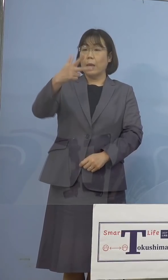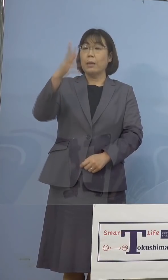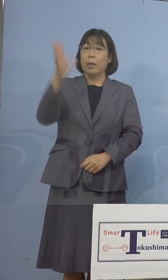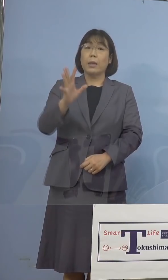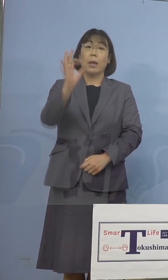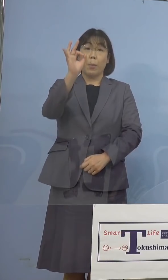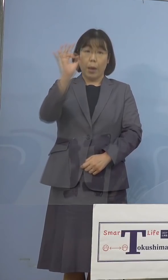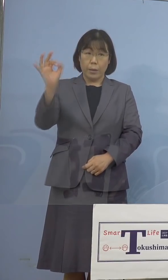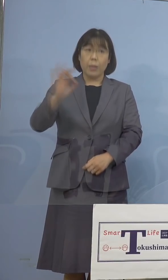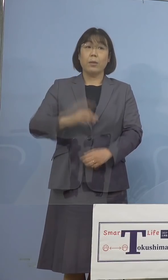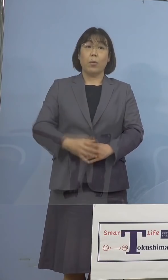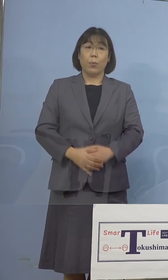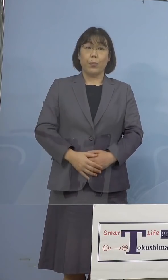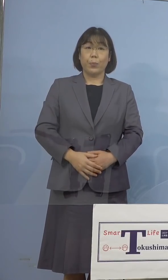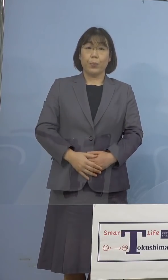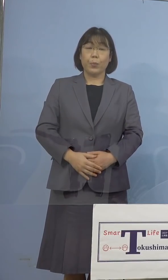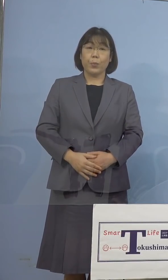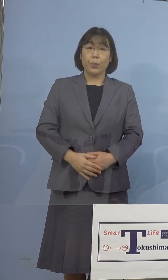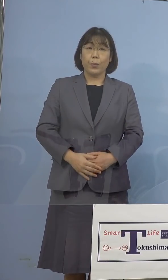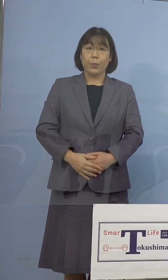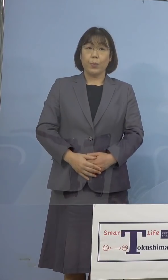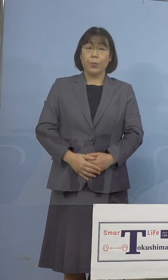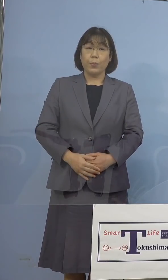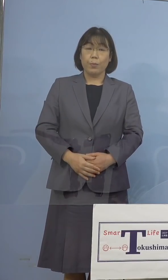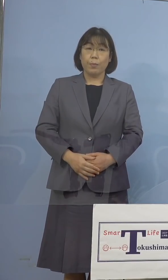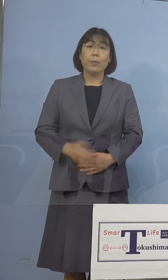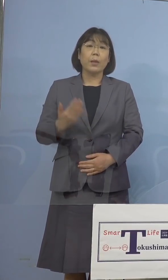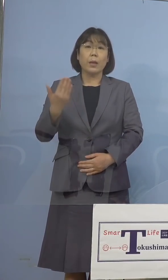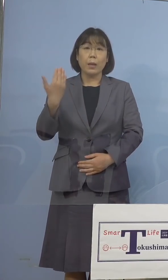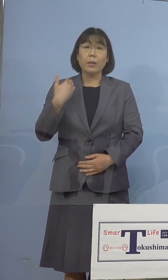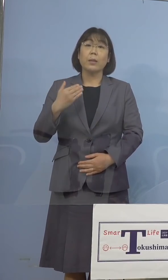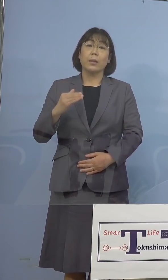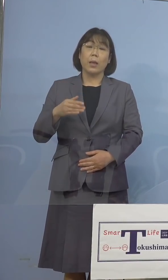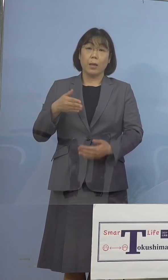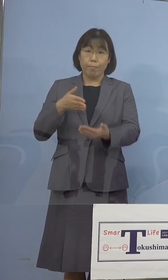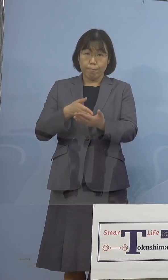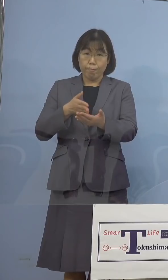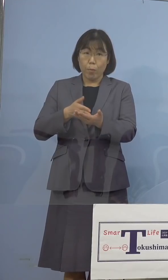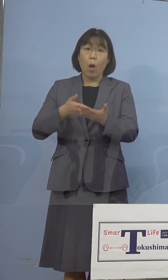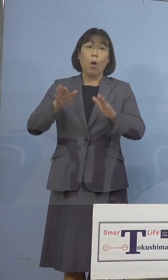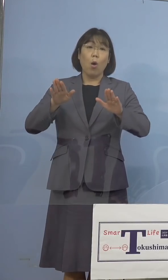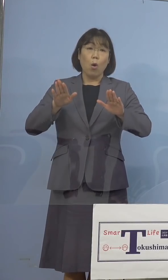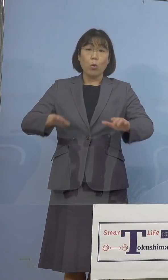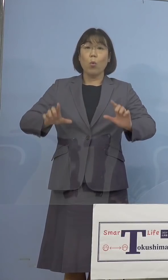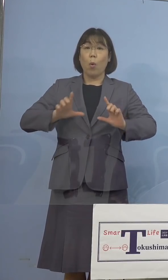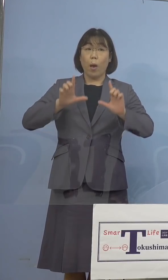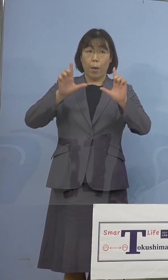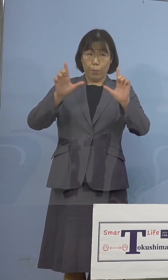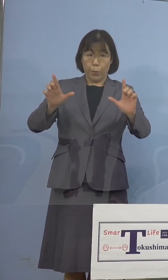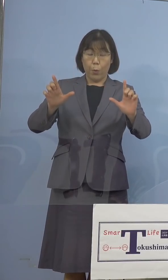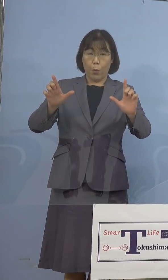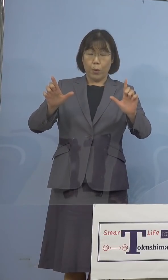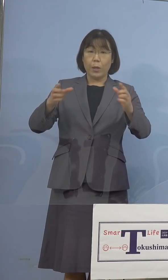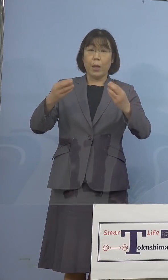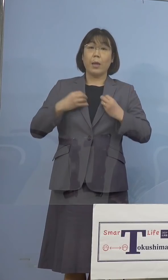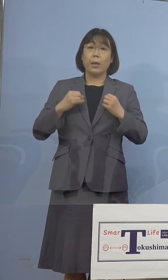なります、先ほども申し上げたとおり 本日発表をいたしました感染者数は